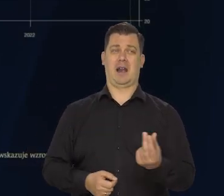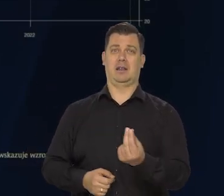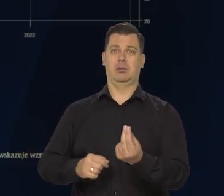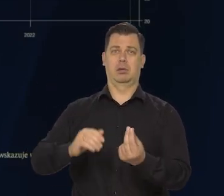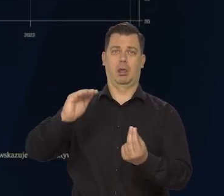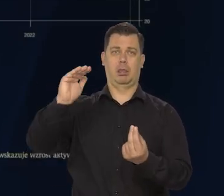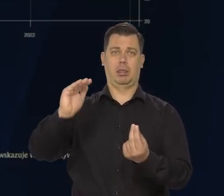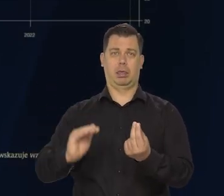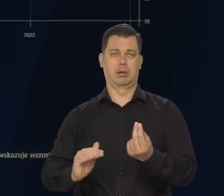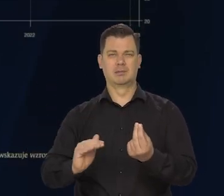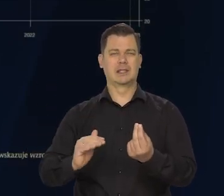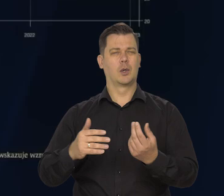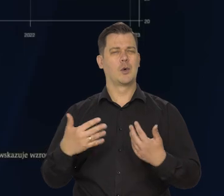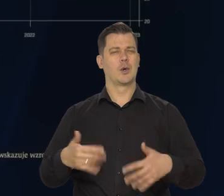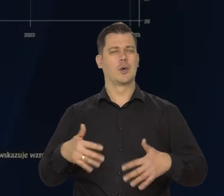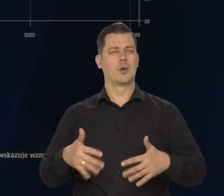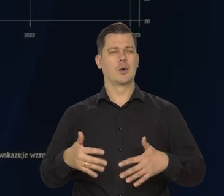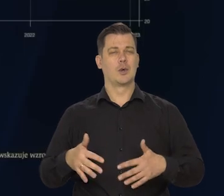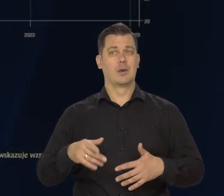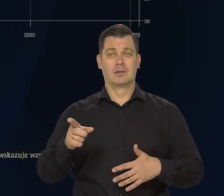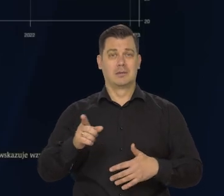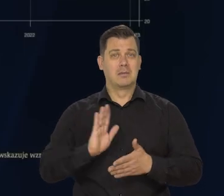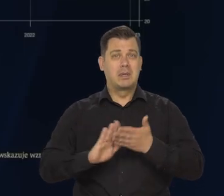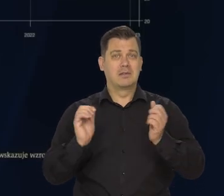Czyli prawie w ogóle się nie zmienił.